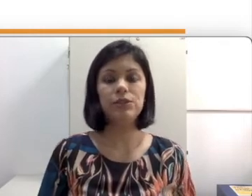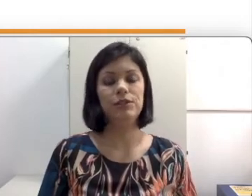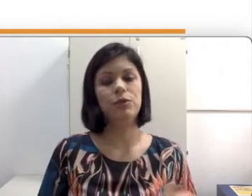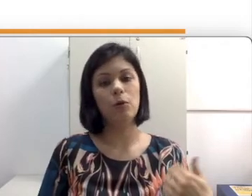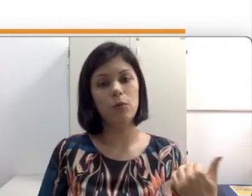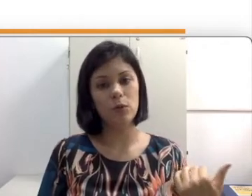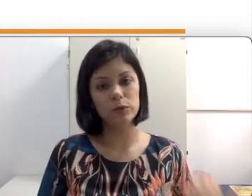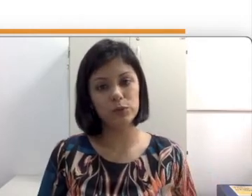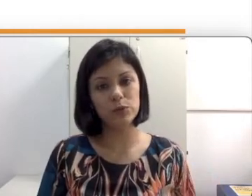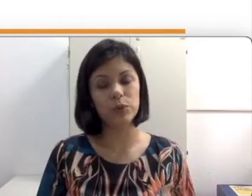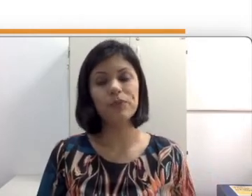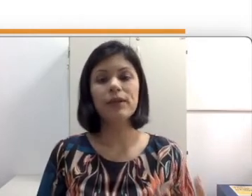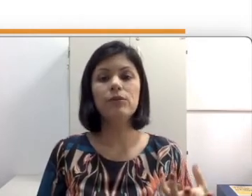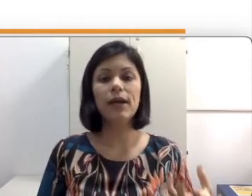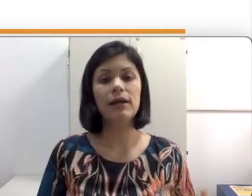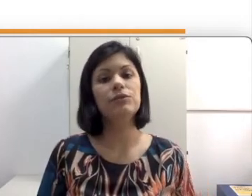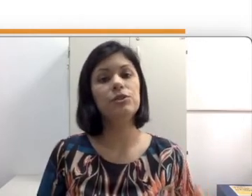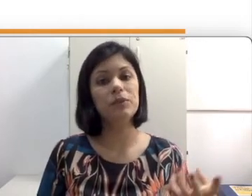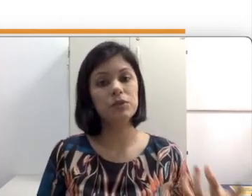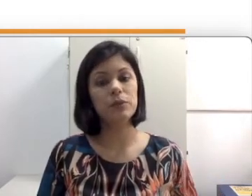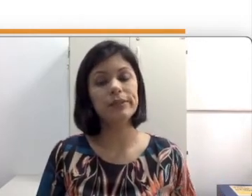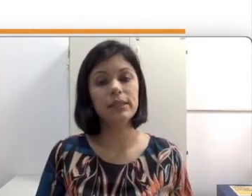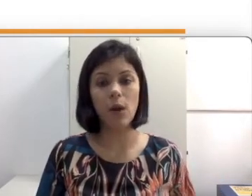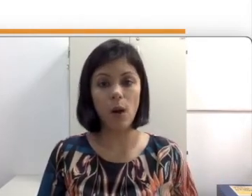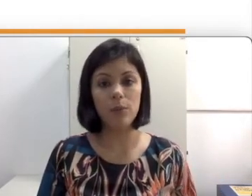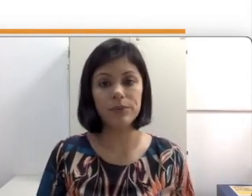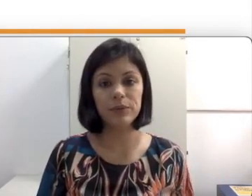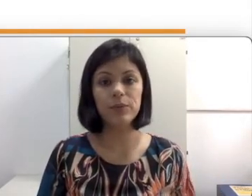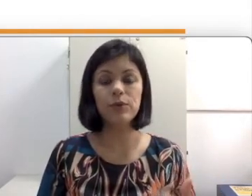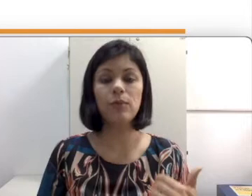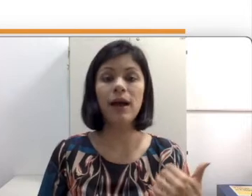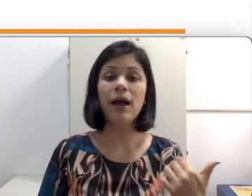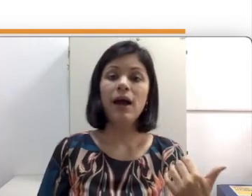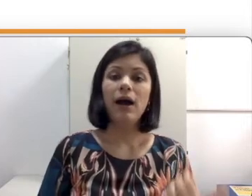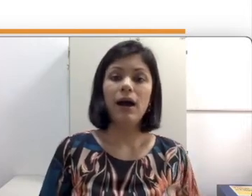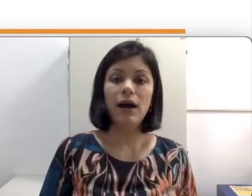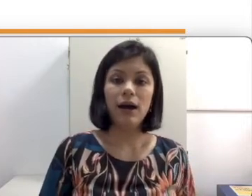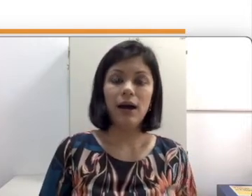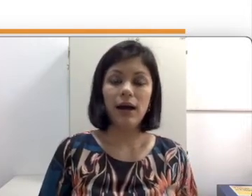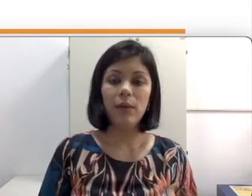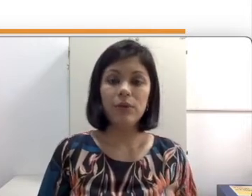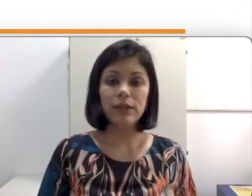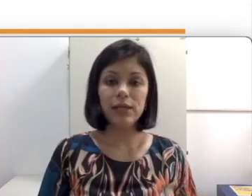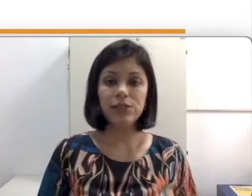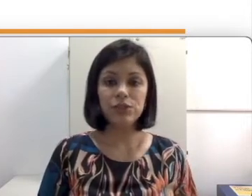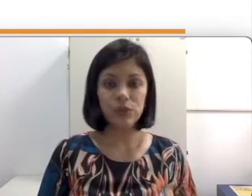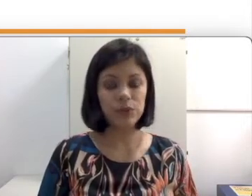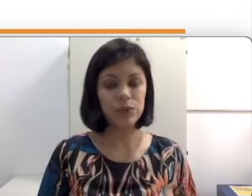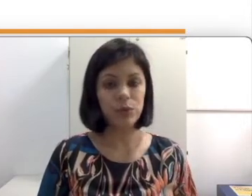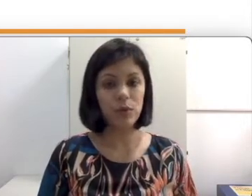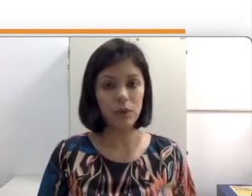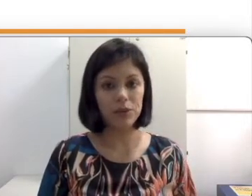como o surdo no caso de pessoas que optam por uma a abordagem sócio-antropológica